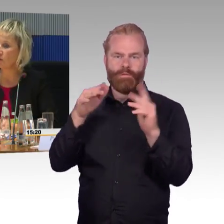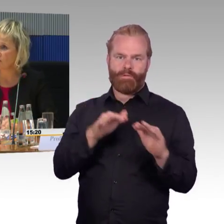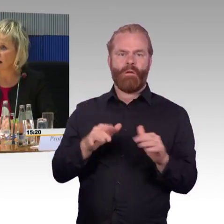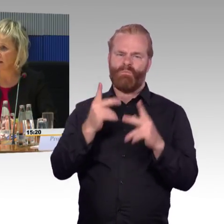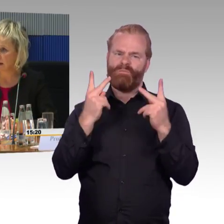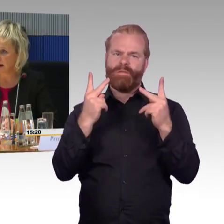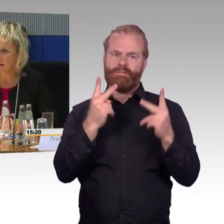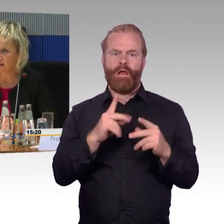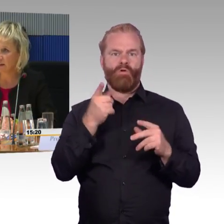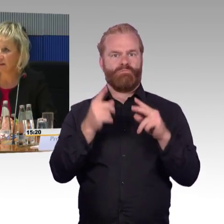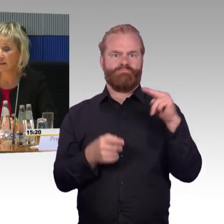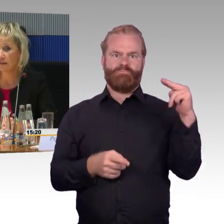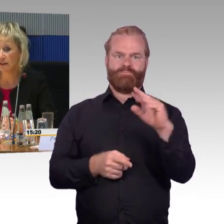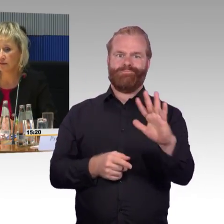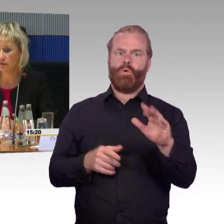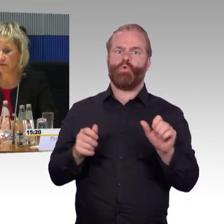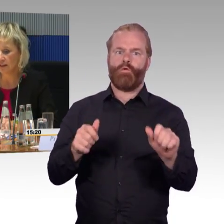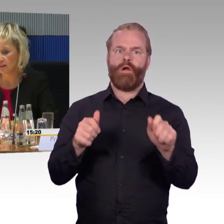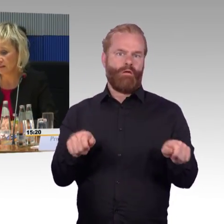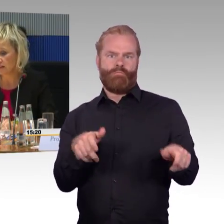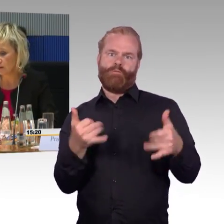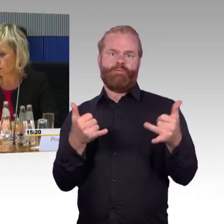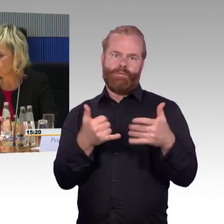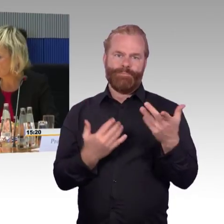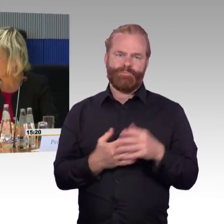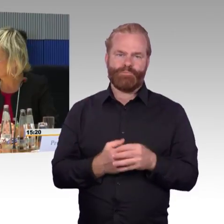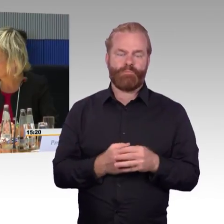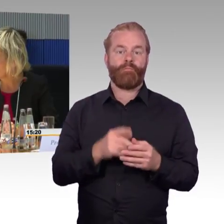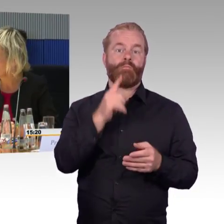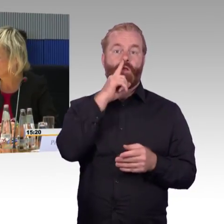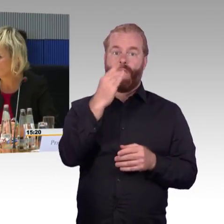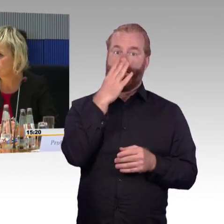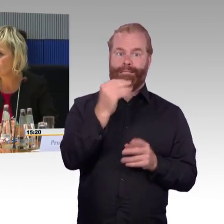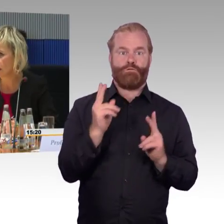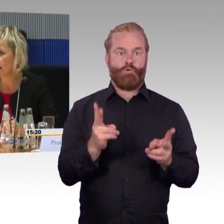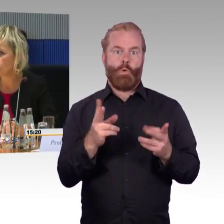wenn der ICE noch fahren kann, dann fährt der Rollstuhlfahrer bis zum nächsten stufenlos erreichbaren